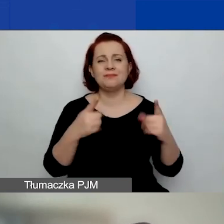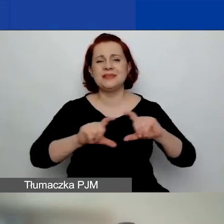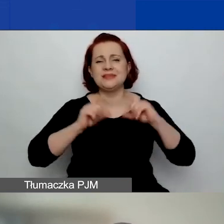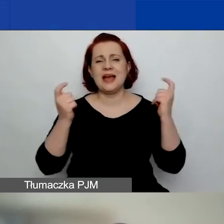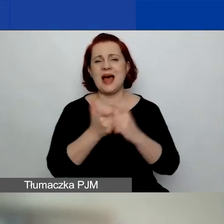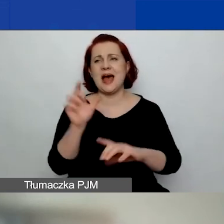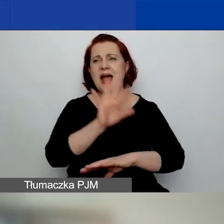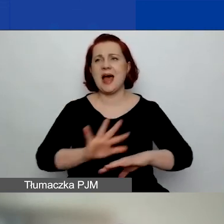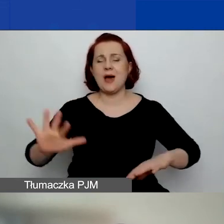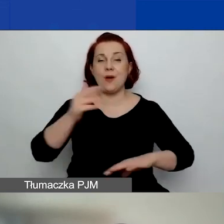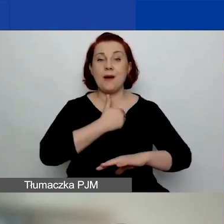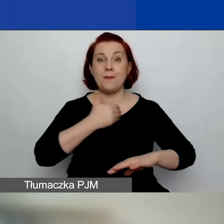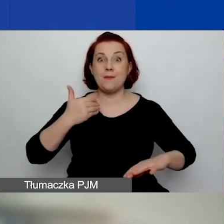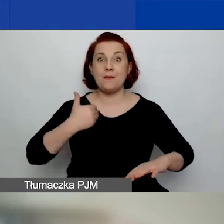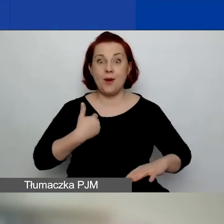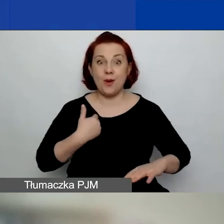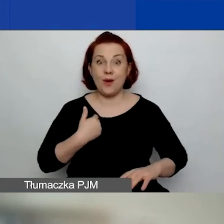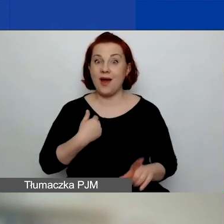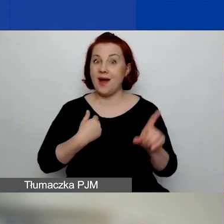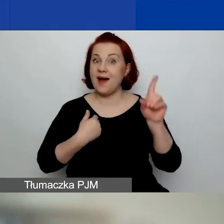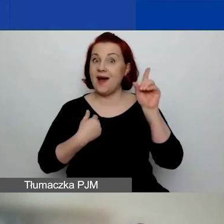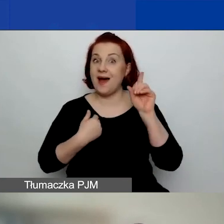ale wyłączone są organizacje,